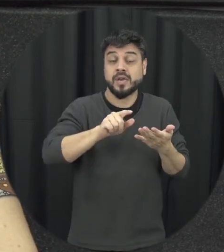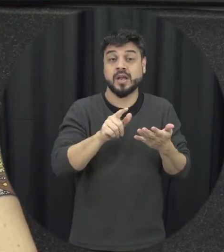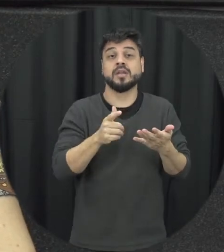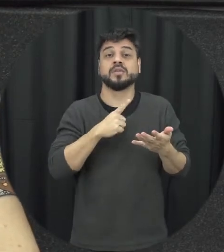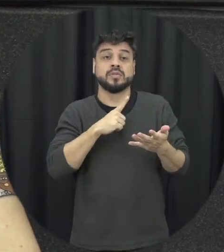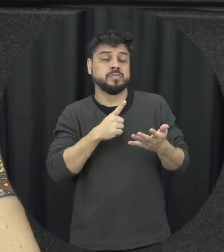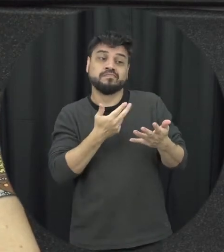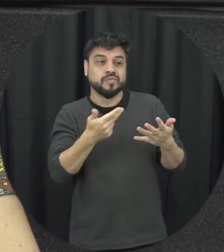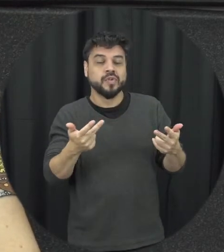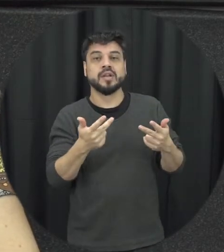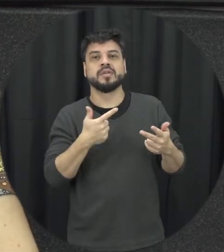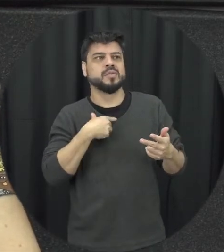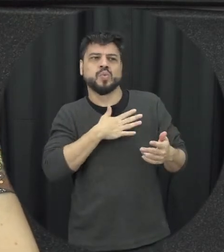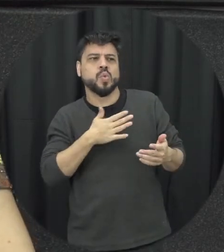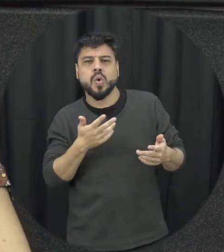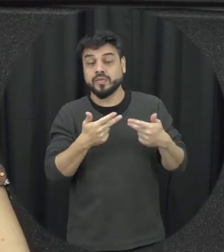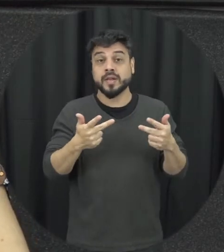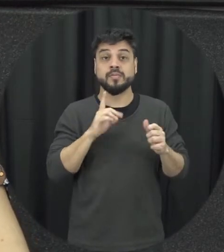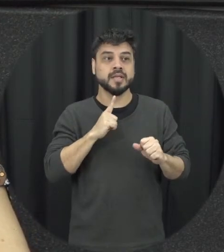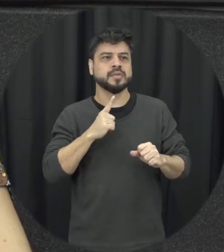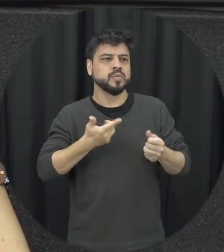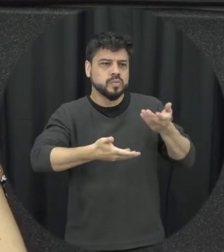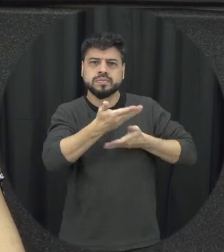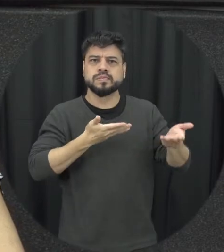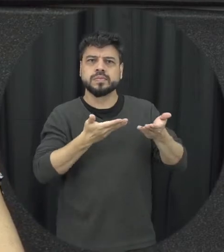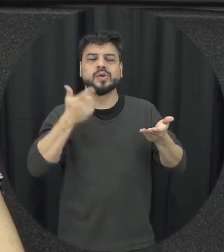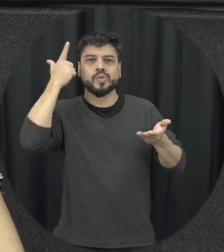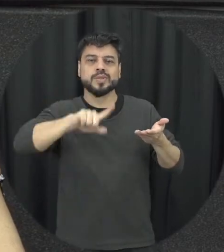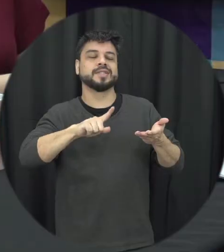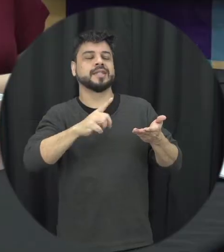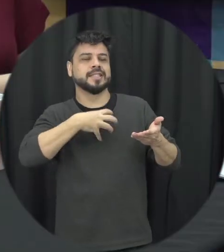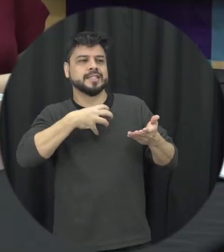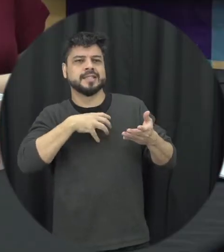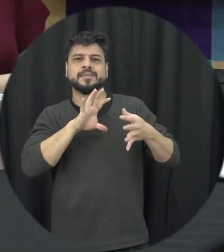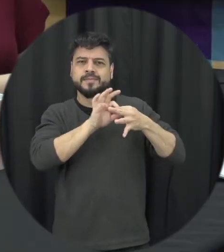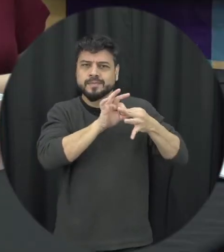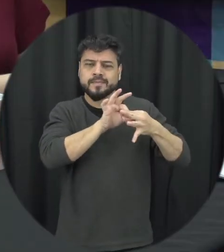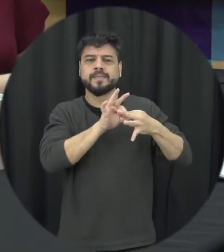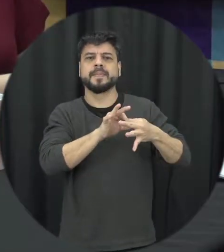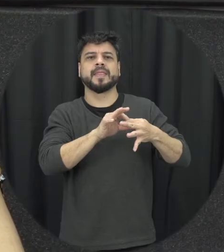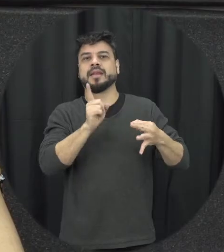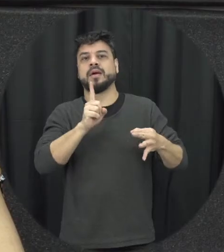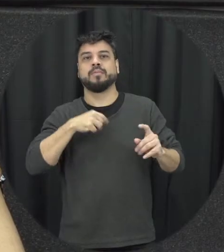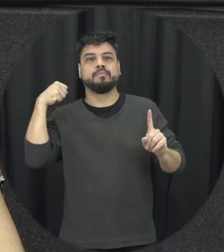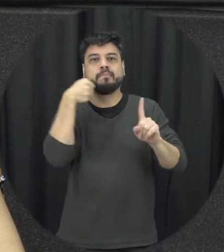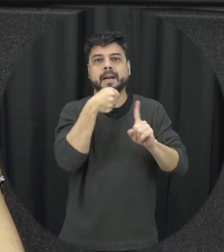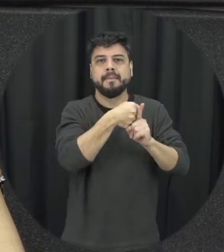esse sua sagrada eu consegui encontrar alguma alternativa que não seja agredir a solução na